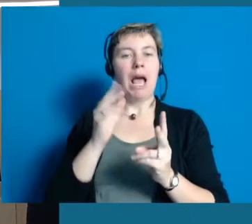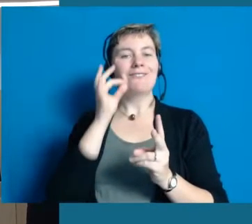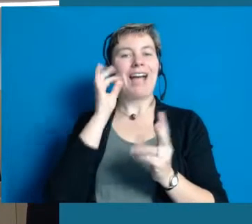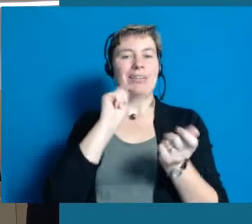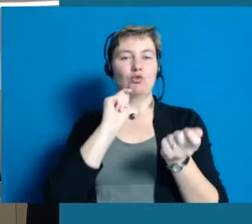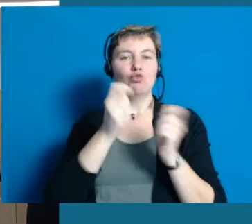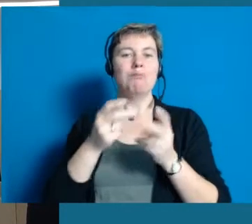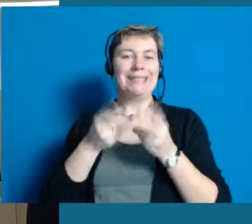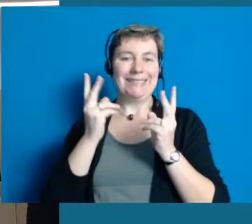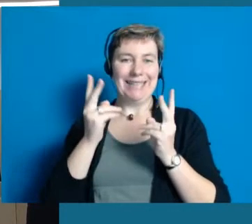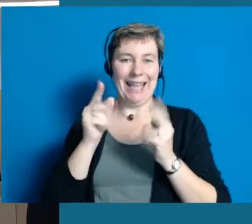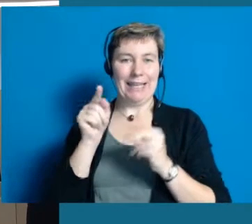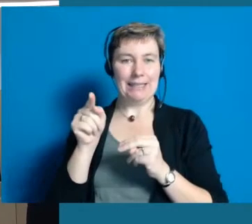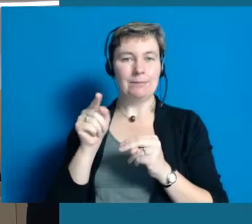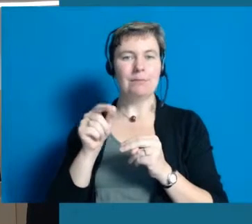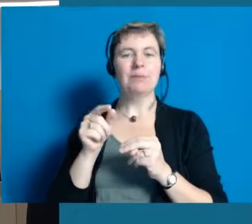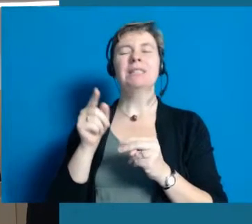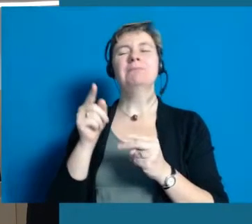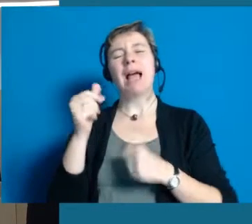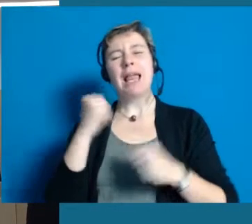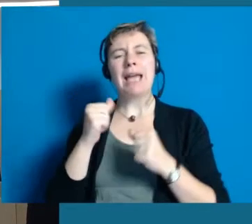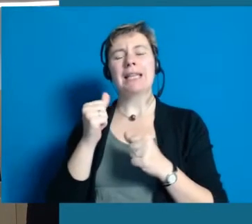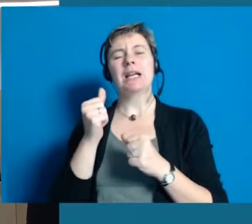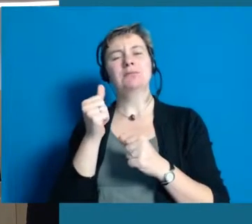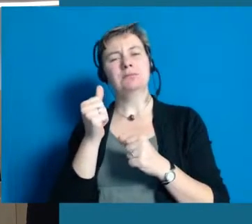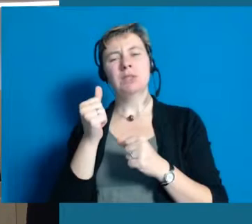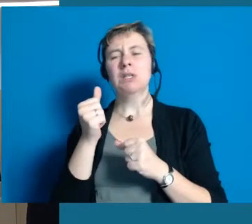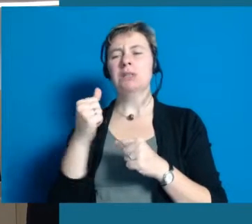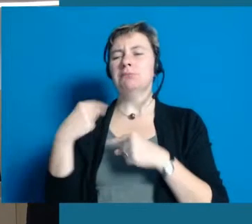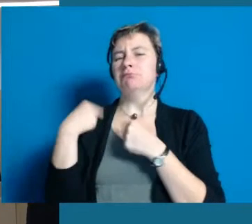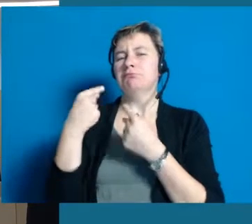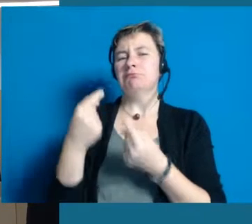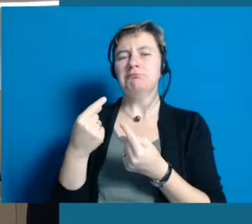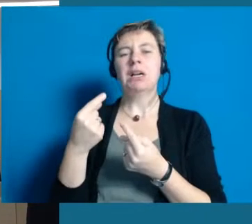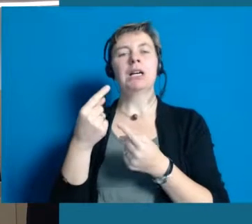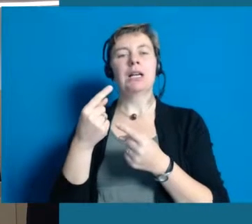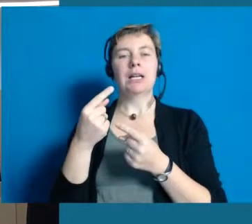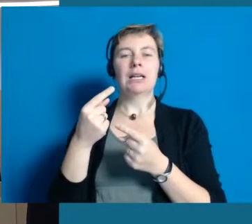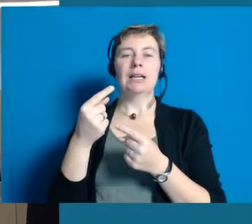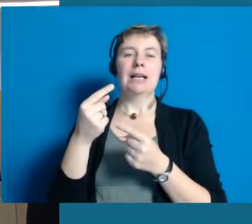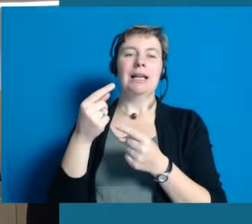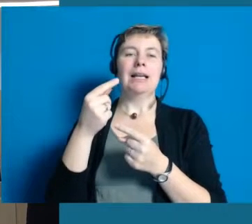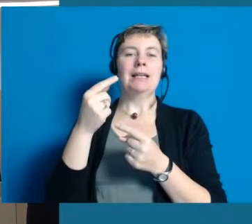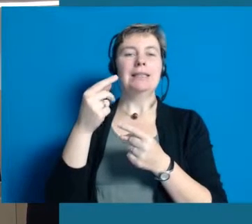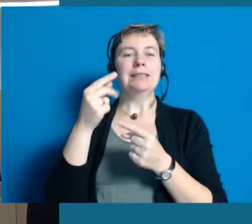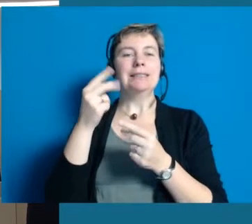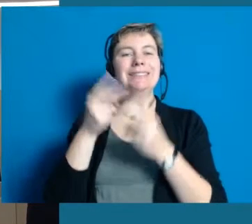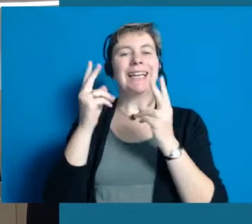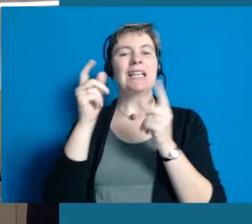wenn das denn gewünscht ist. Die großen Sektbetriebe sind uns leider im Laufe der Jahre abhanden gekommen,